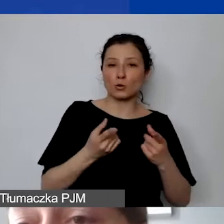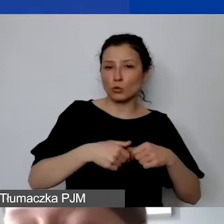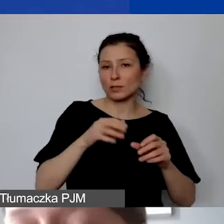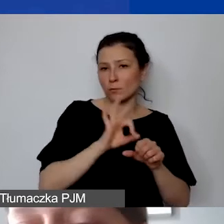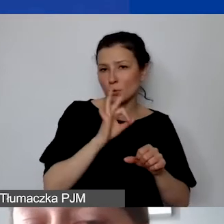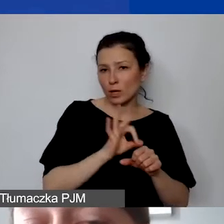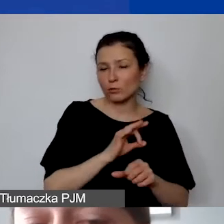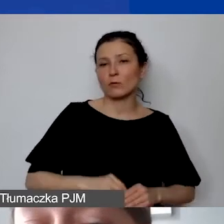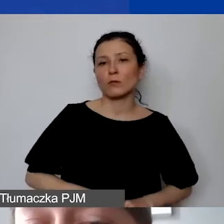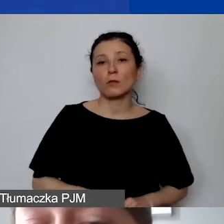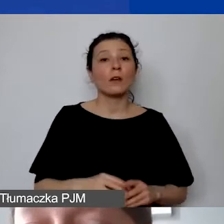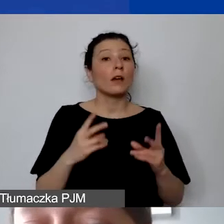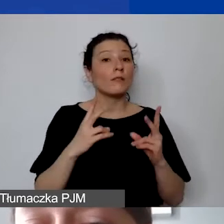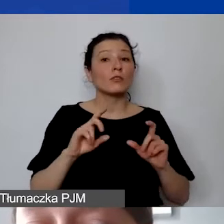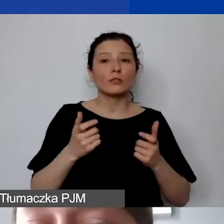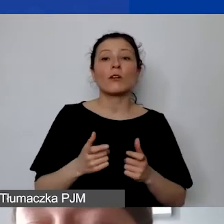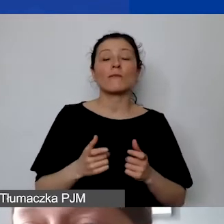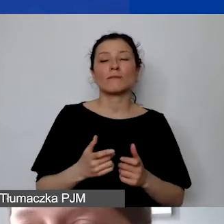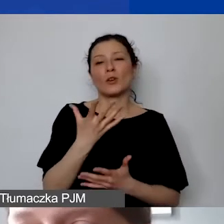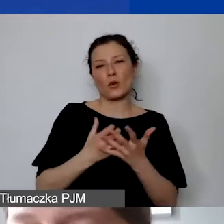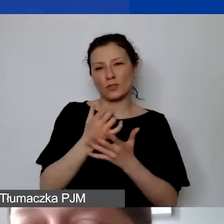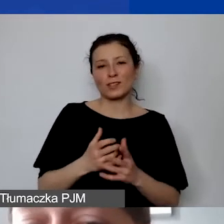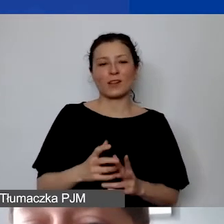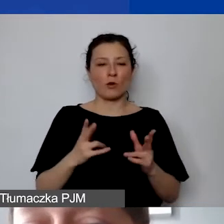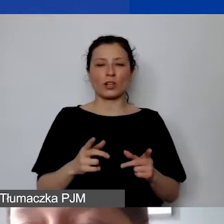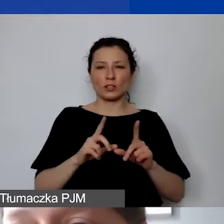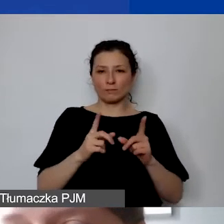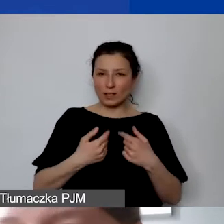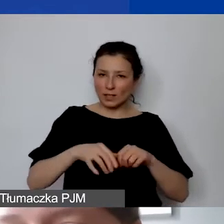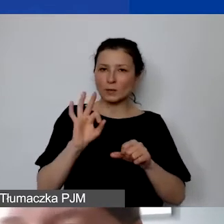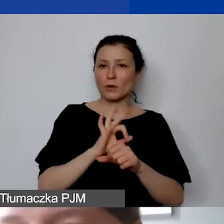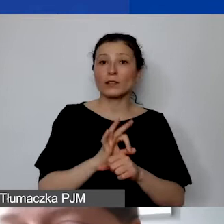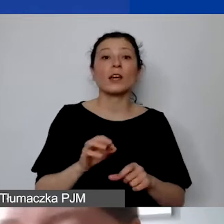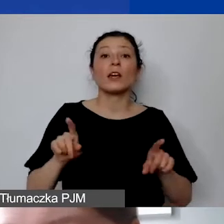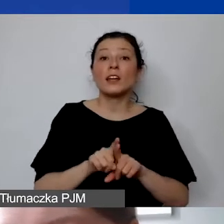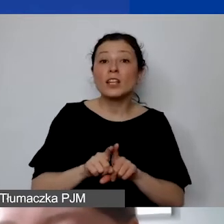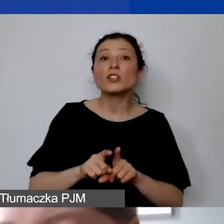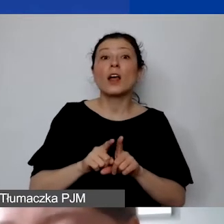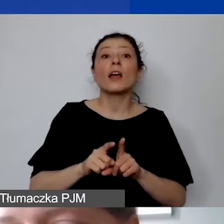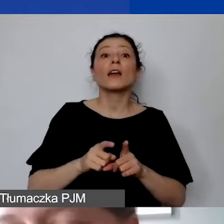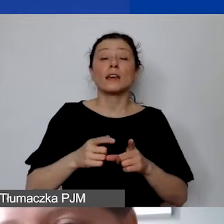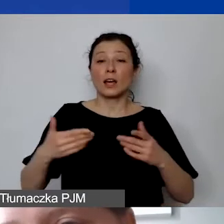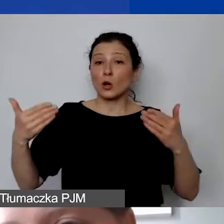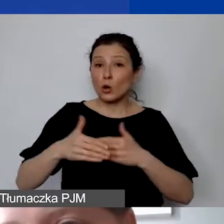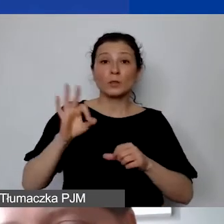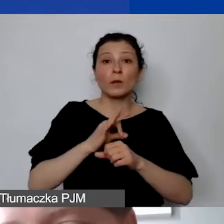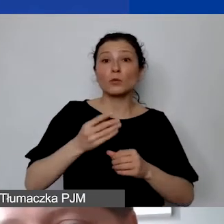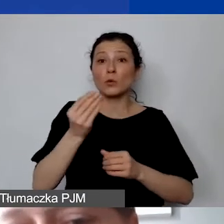i co ważne, użytkowany w okresie trwania projektu i w okresie pięciu lat od daty zakończenia realizacji projektu.